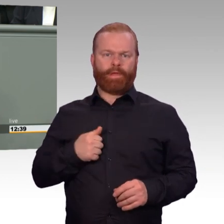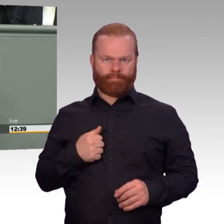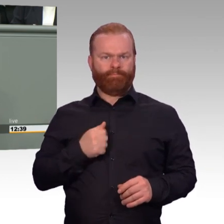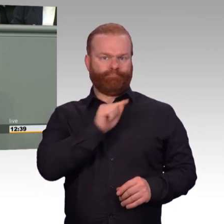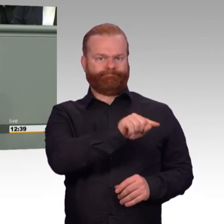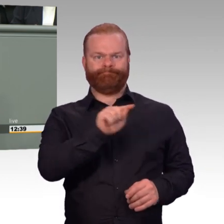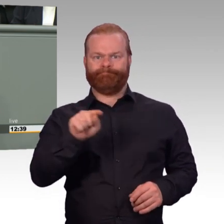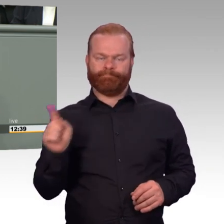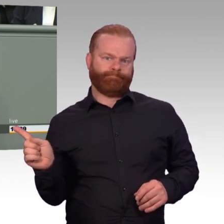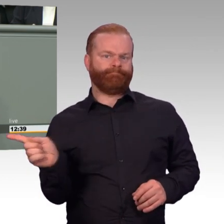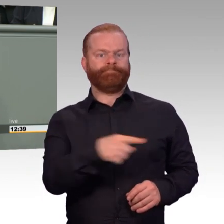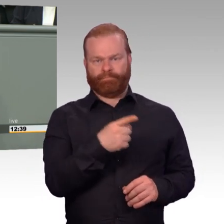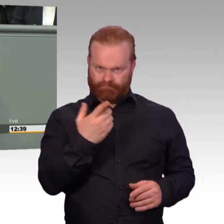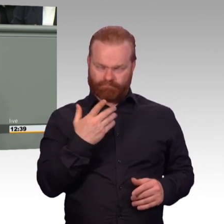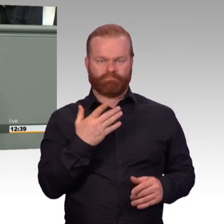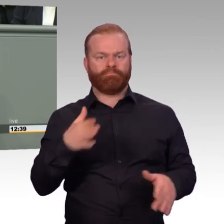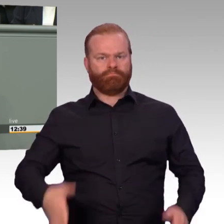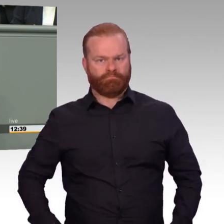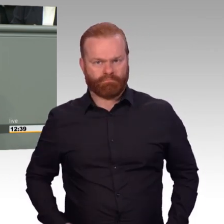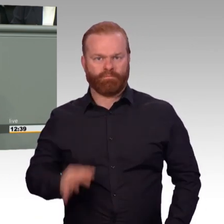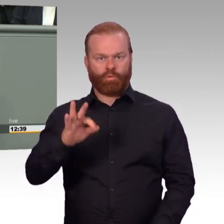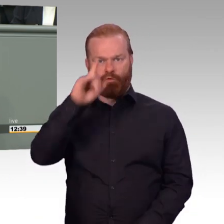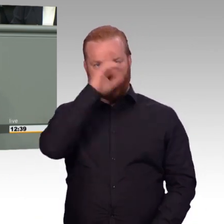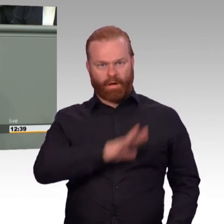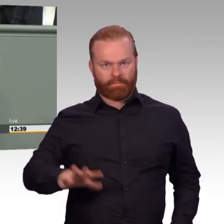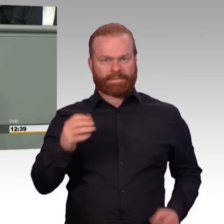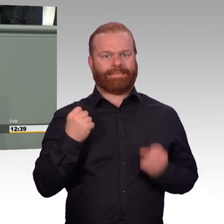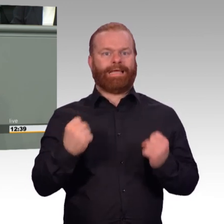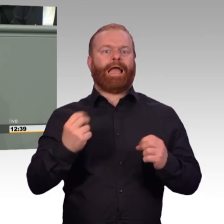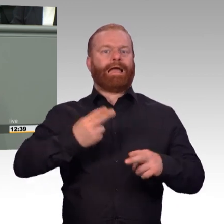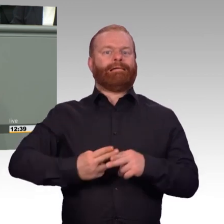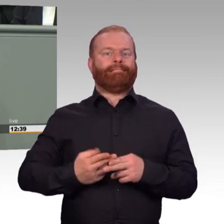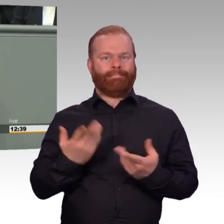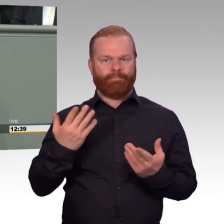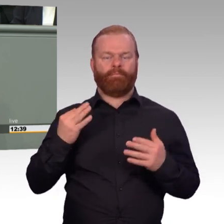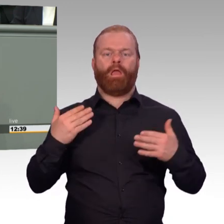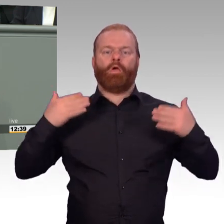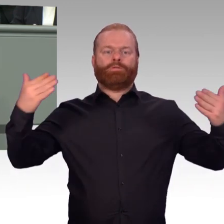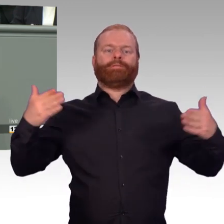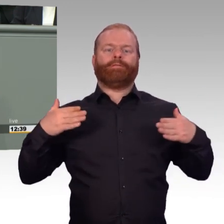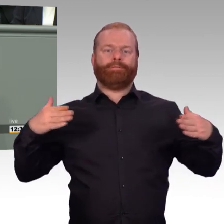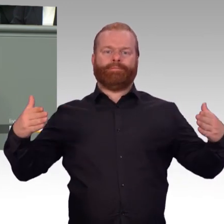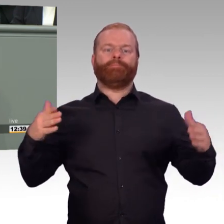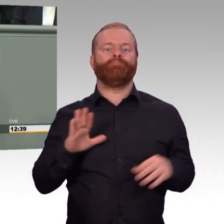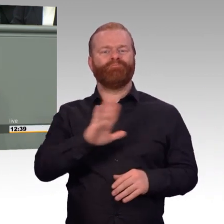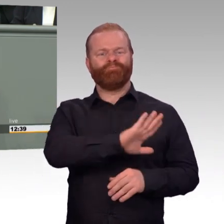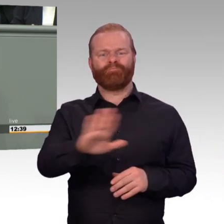müssen auch wir unsere Hausaufgaben machen. Als Abgeordnete ist es unsere Pflicht, die Bundeswehr materiell und personell